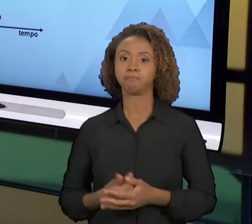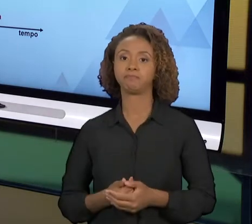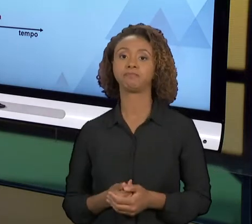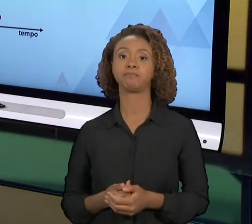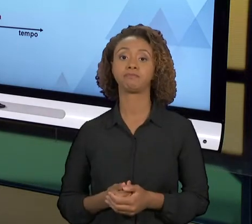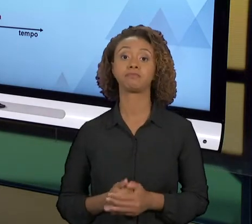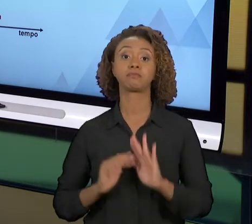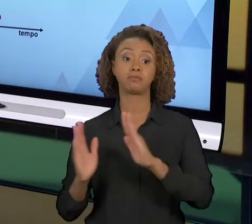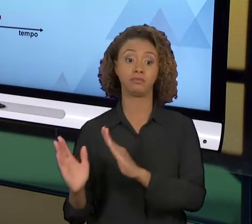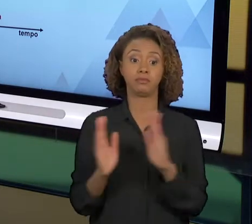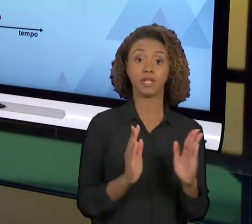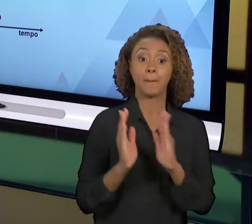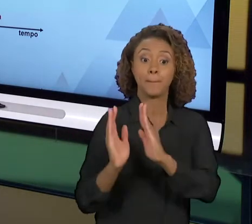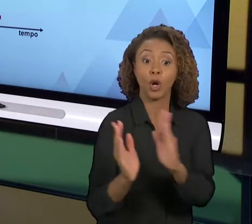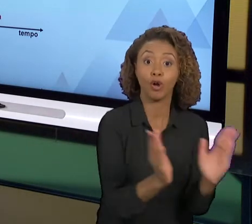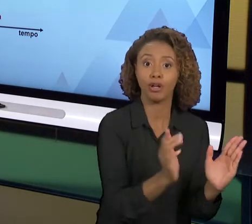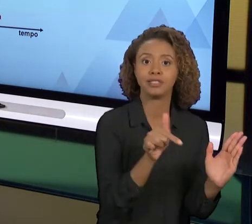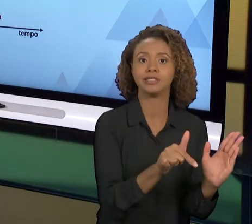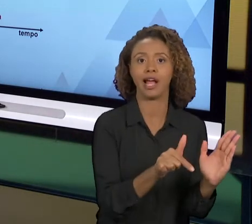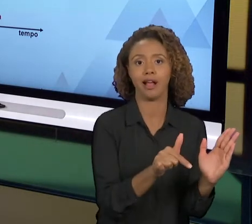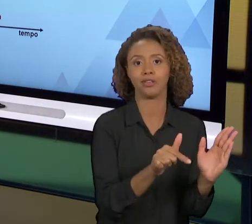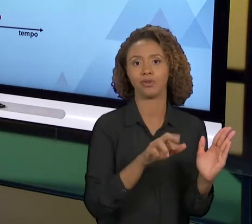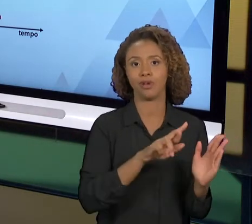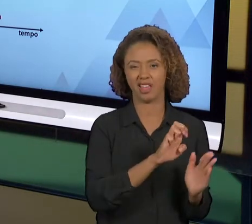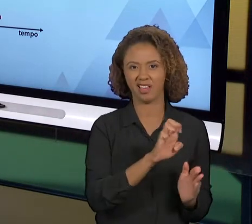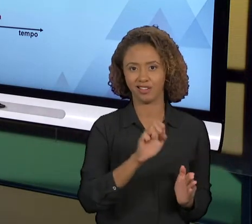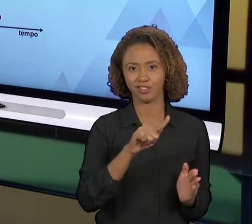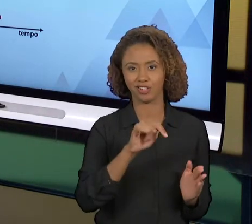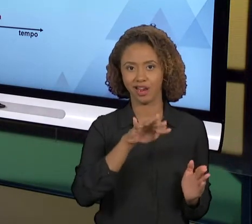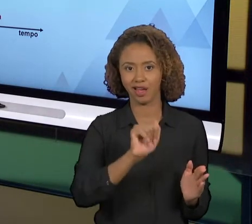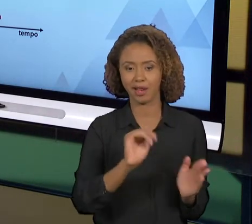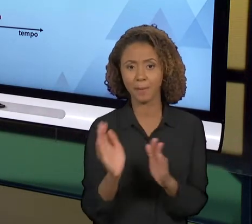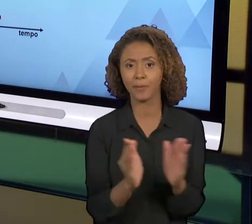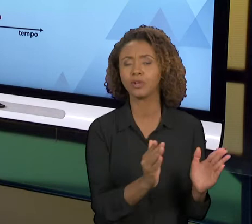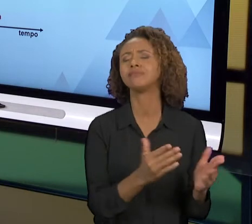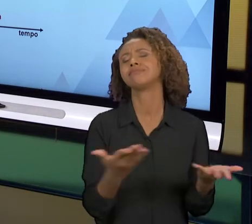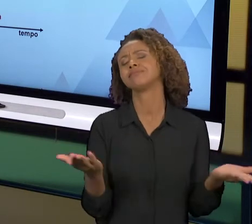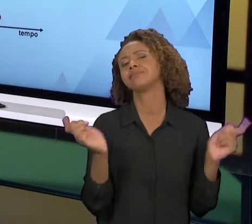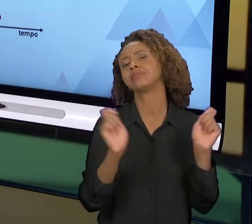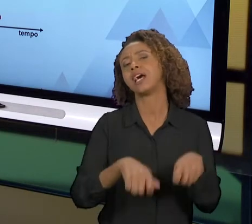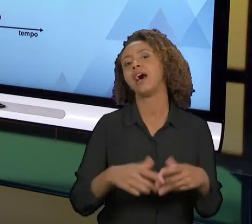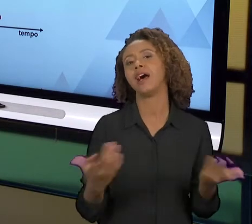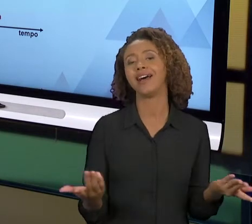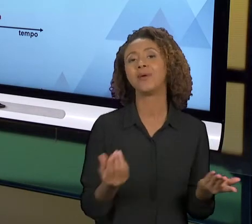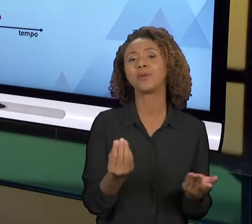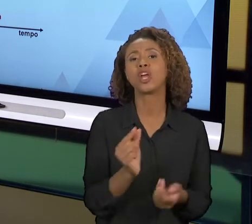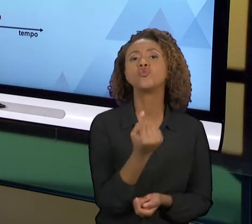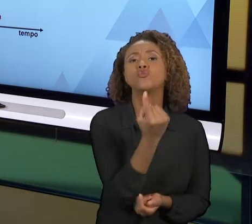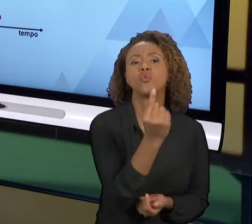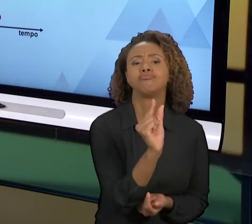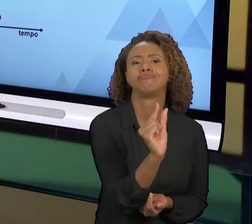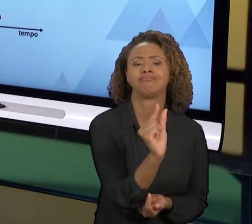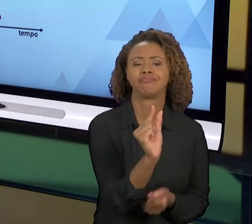UTILIZADA, ATÉ PORQUE VOCÊ VAI PEGAR UM ELEMENTO MENOR DE UM PROCESSO E DESFAZÊ-LO, E FAZER DE UMA